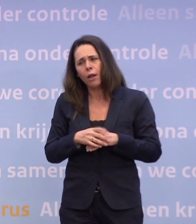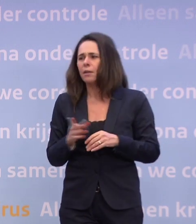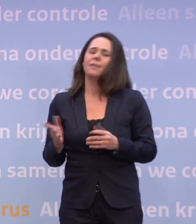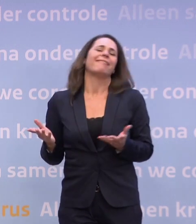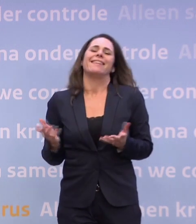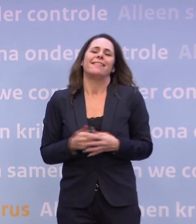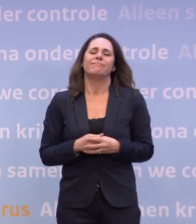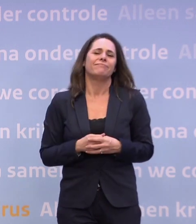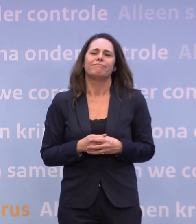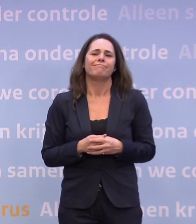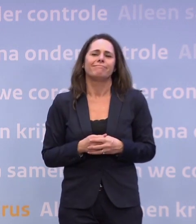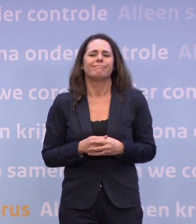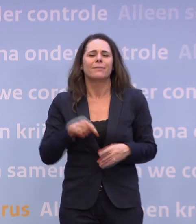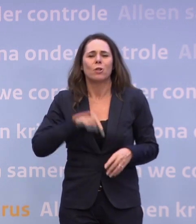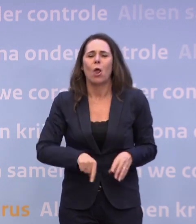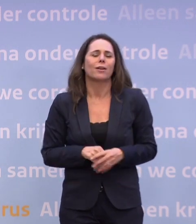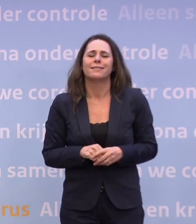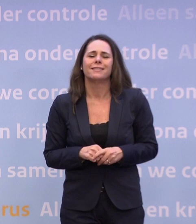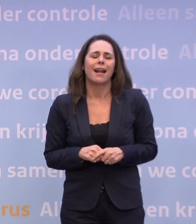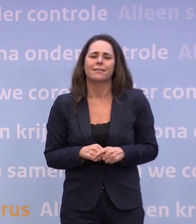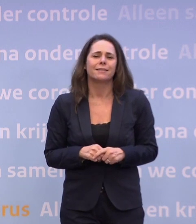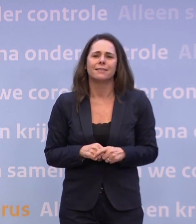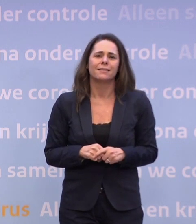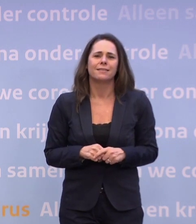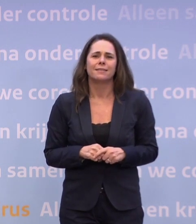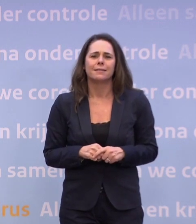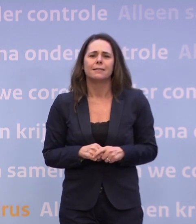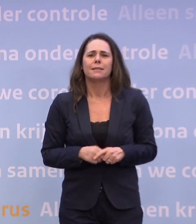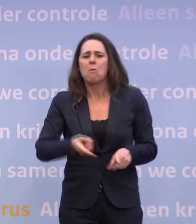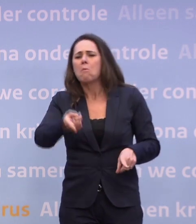Nee, nee, ik ben niet teleurgesteld... ...want dan moet ik één vinger naar de samenleving wijzen...